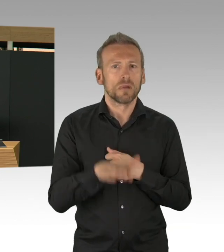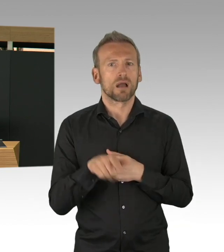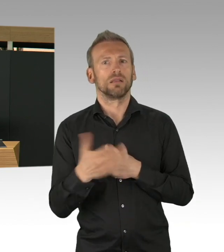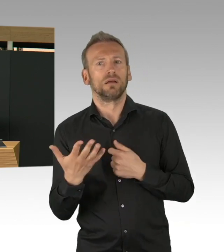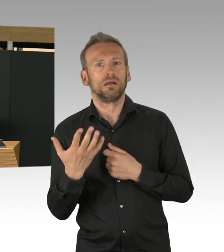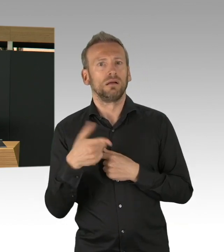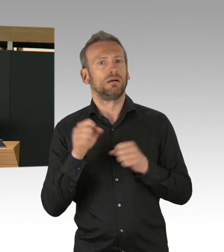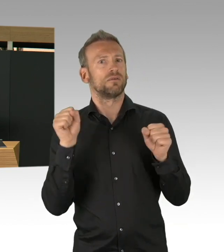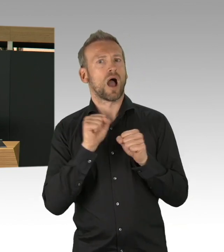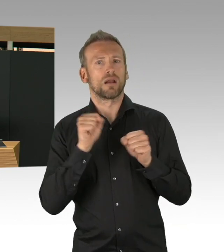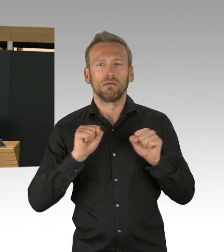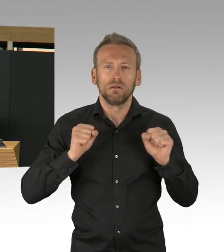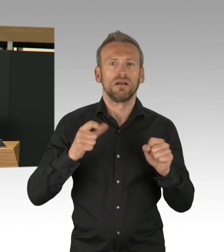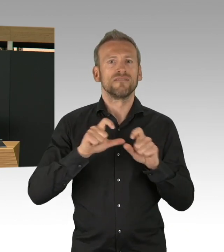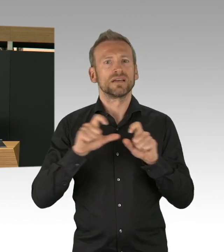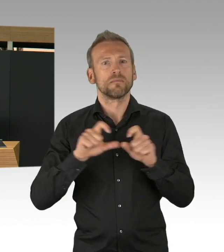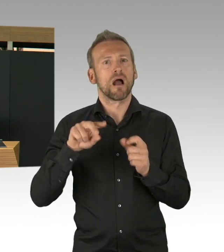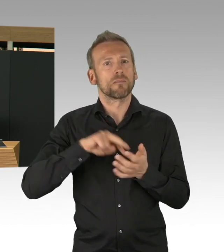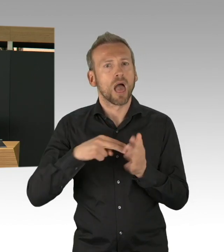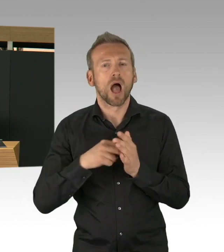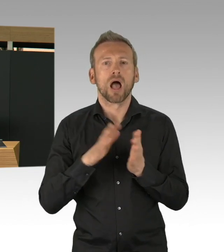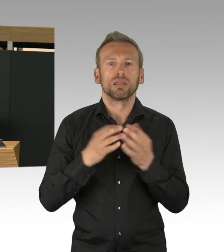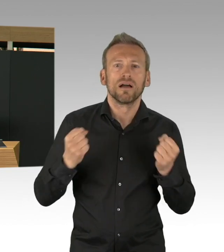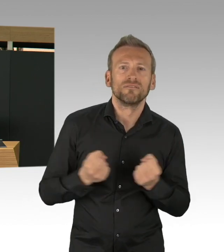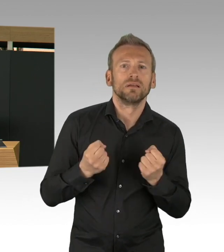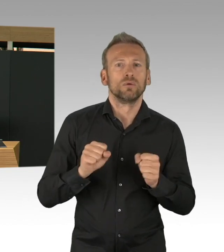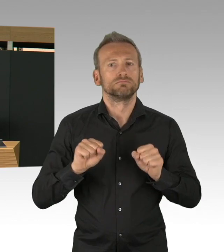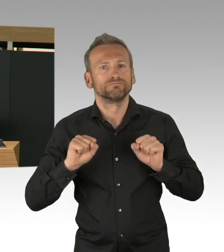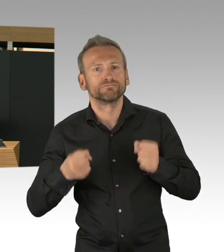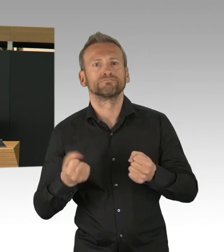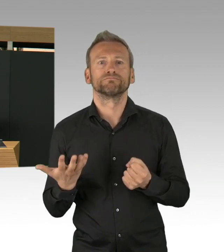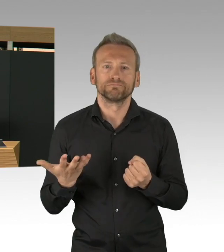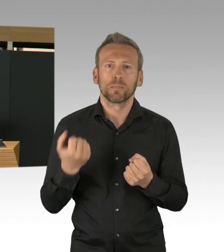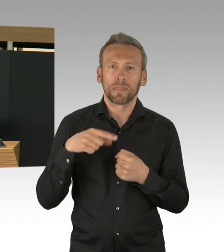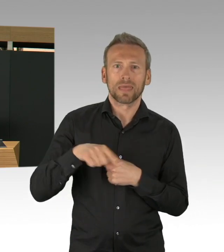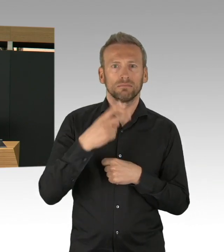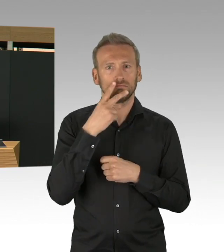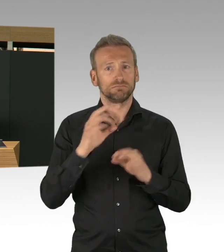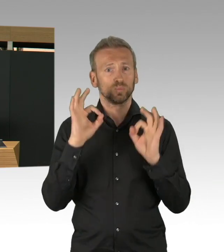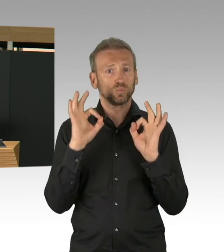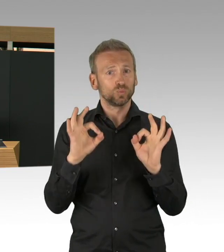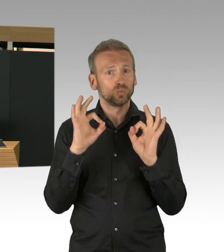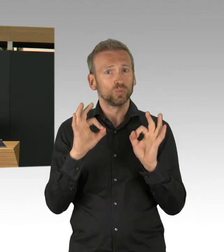alle Planer, alle die dort arbeiten, haben richtig viel Herzblut reingesteckt und an dieser Stelle danke, an alle die beigetragen haben,